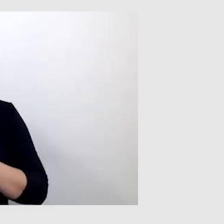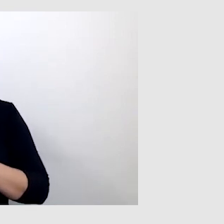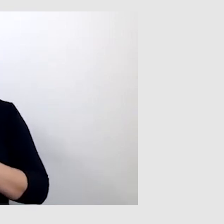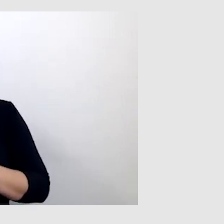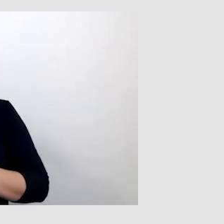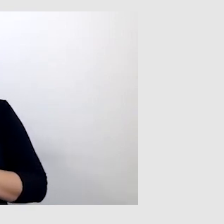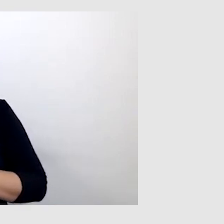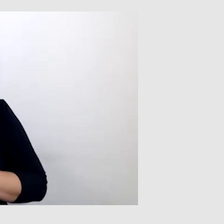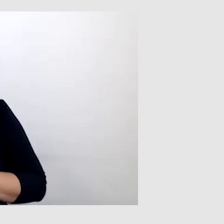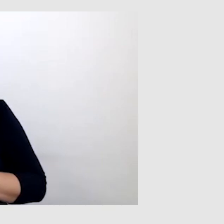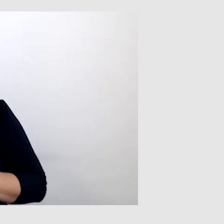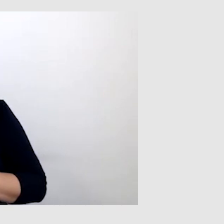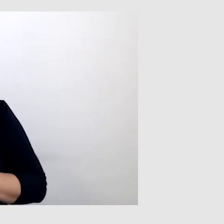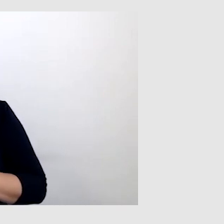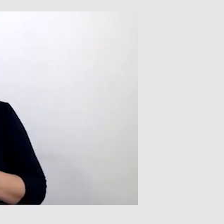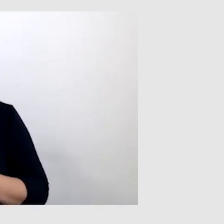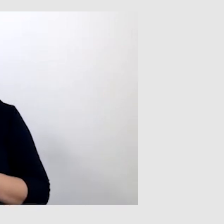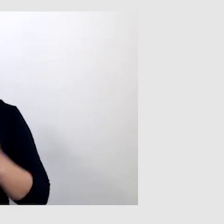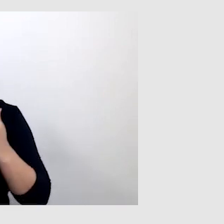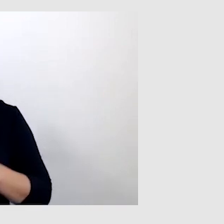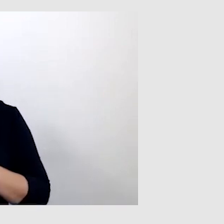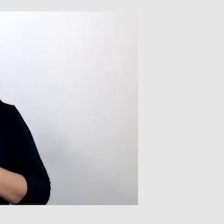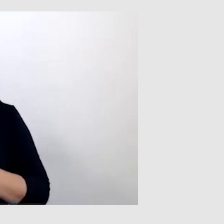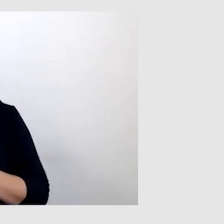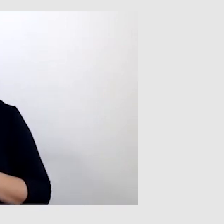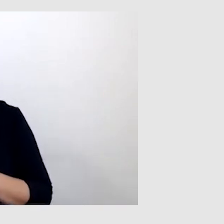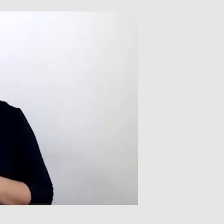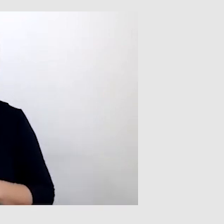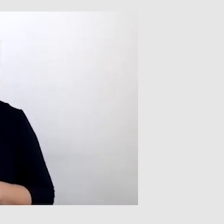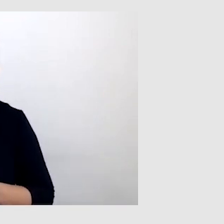Jeżeli ktoś mówi niewyraźnie albo na konferencji,